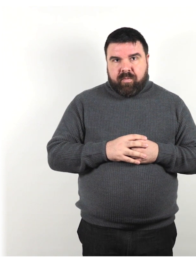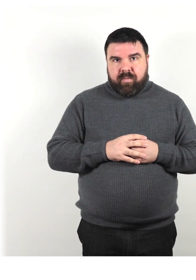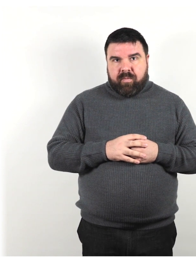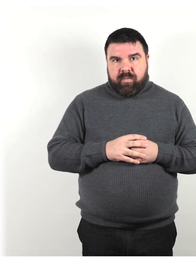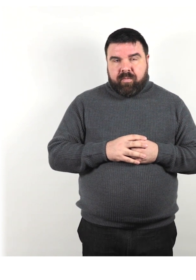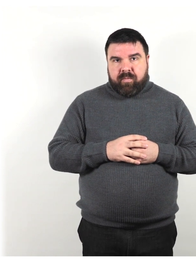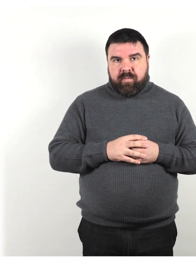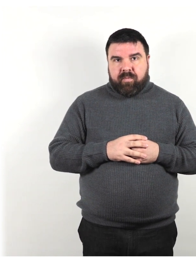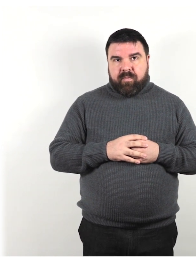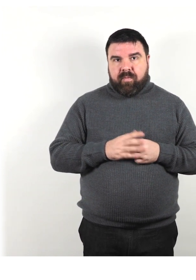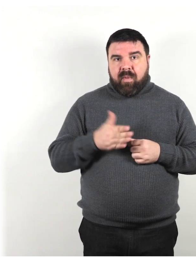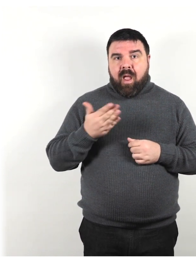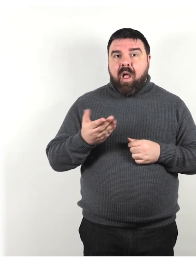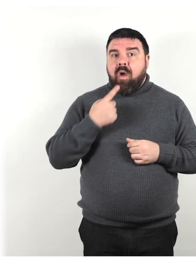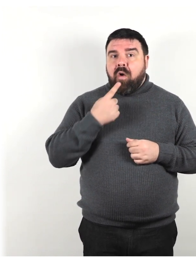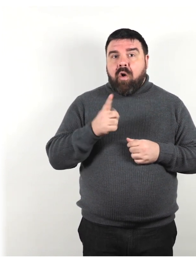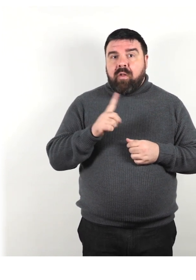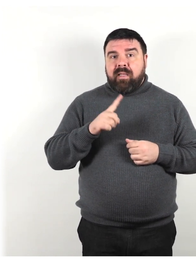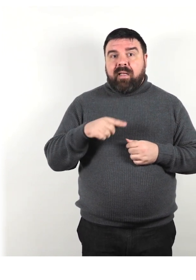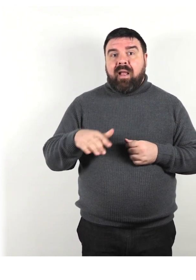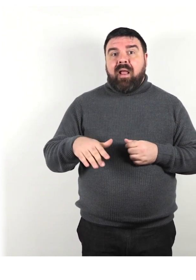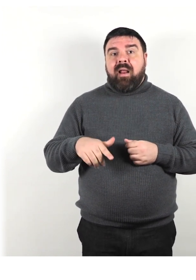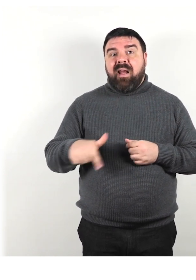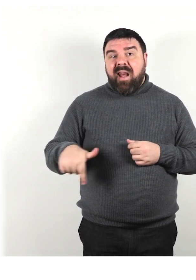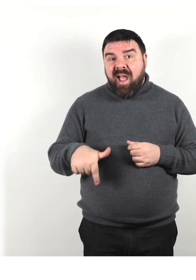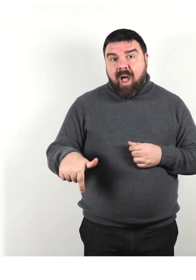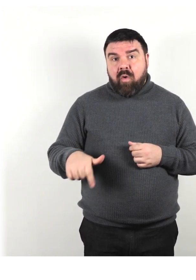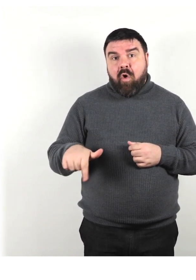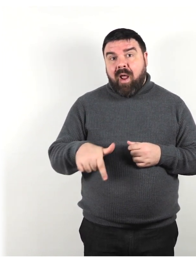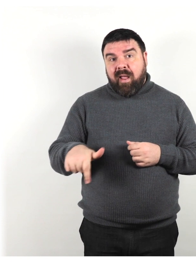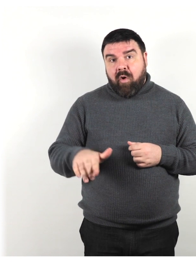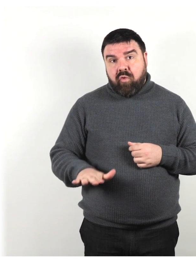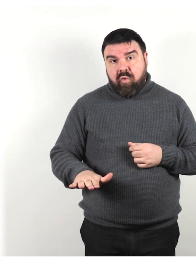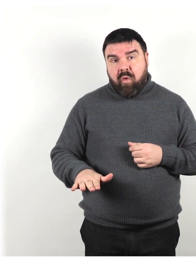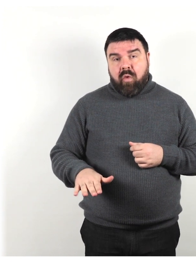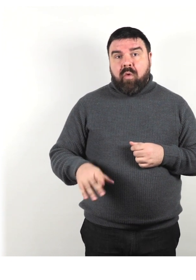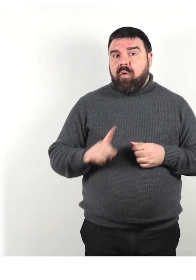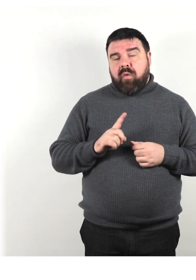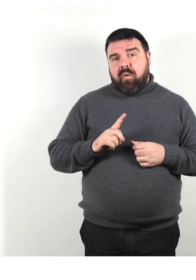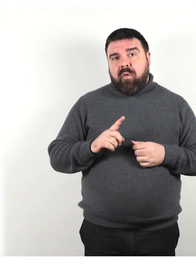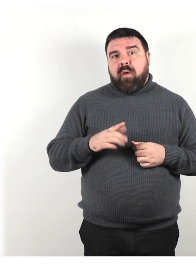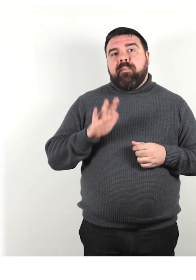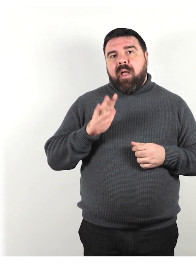Ancora non dire nano o nanerottolo ma piuttosto persona di bassa statura.